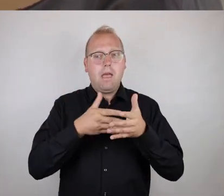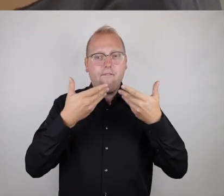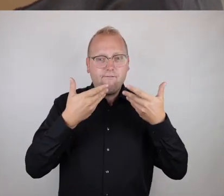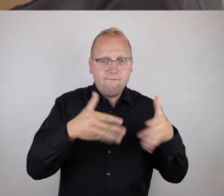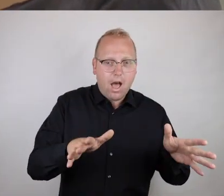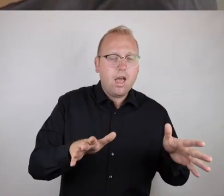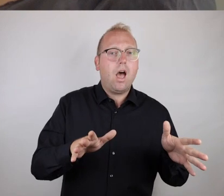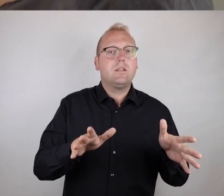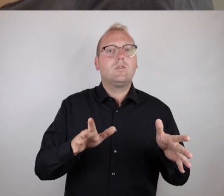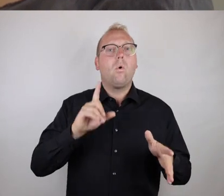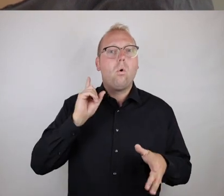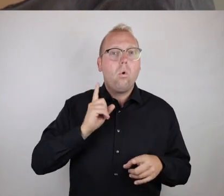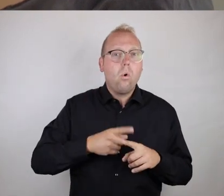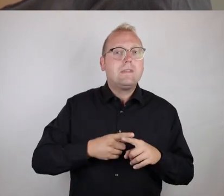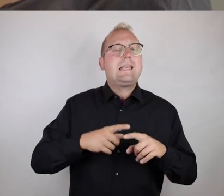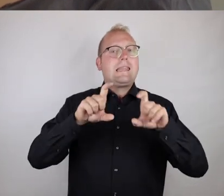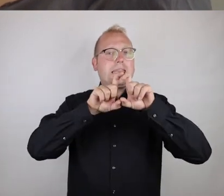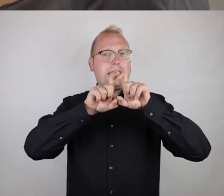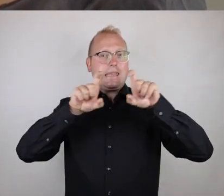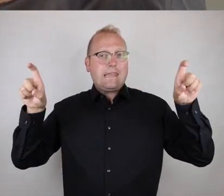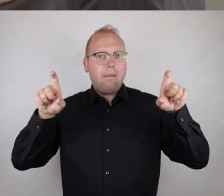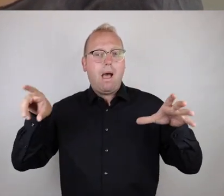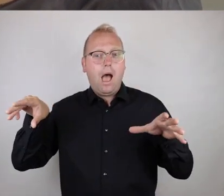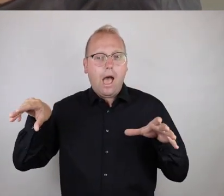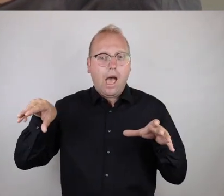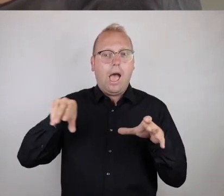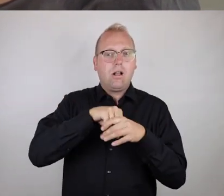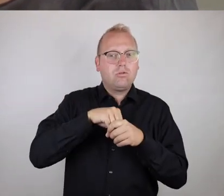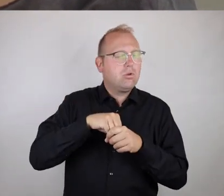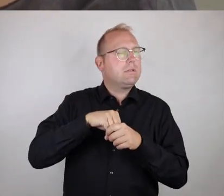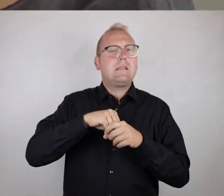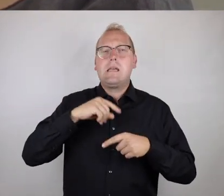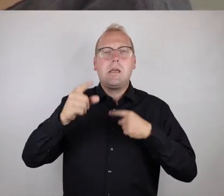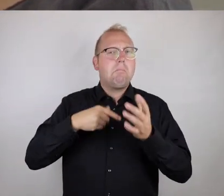das Thema Inklusion, absolut nicht aufhört.